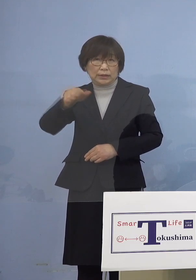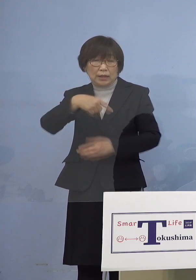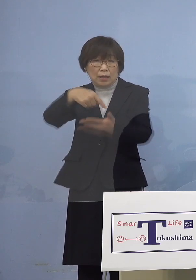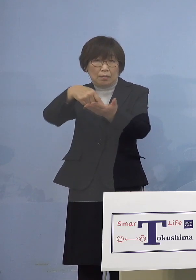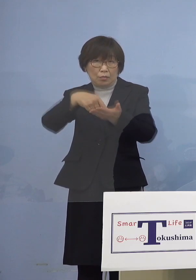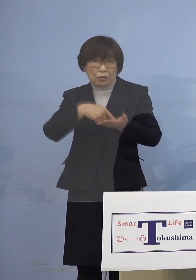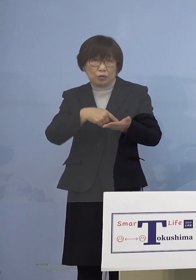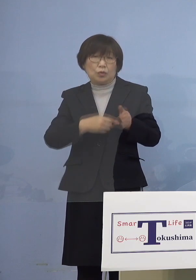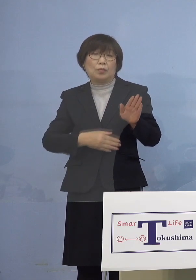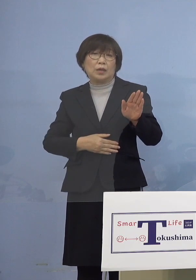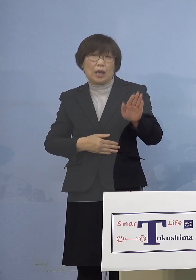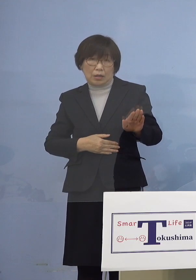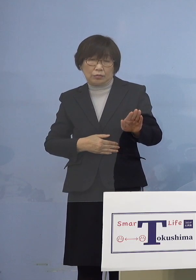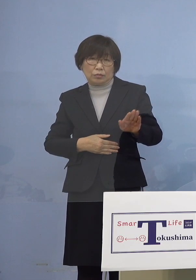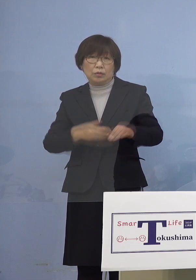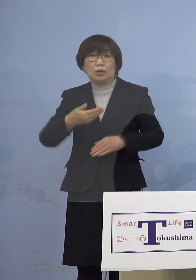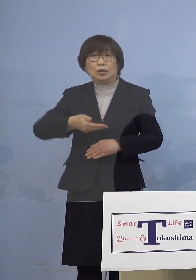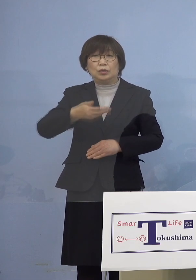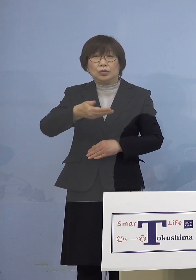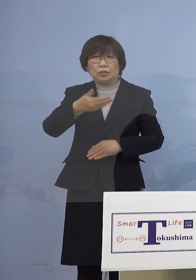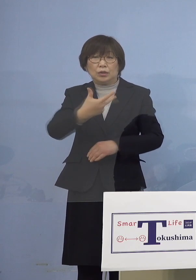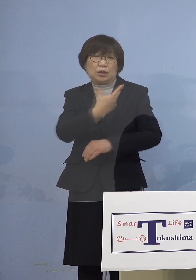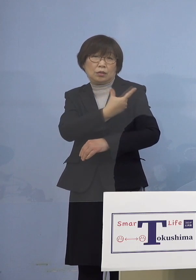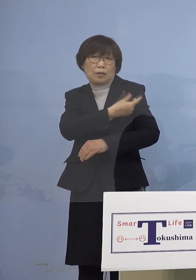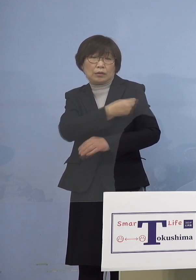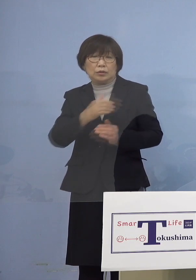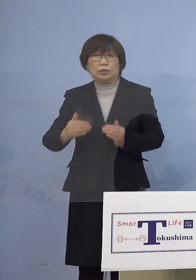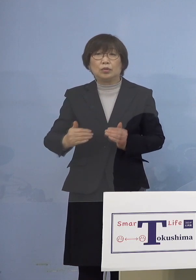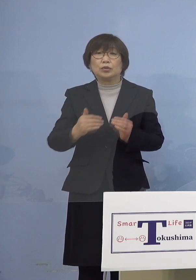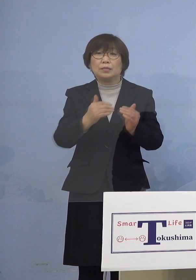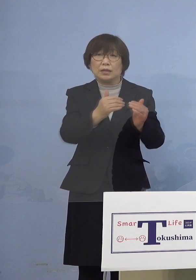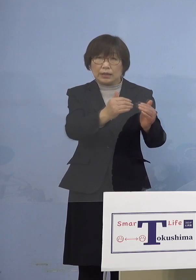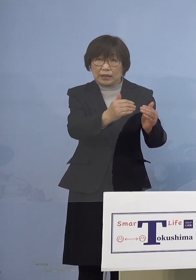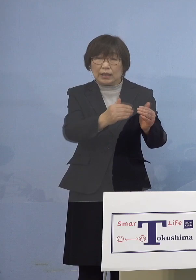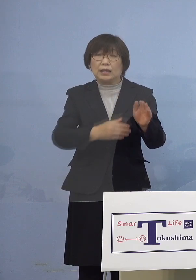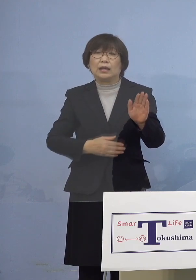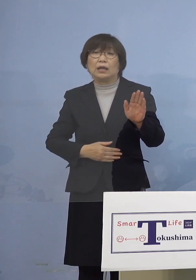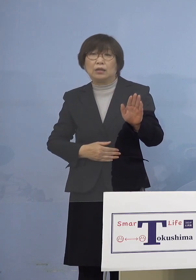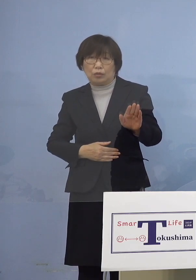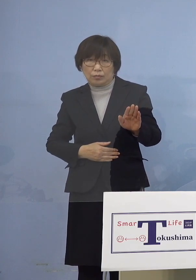順次、進めさせていただいております ということで県主導の